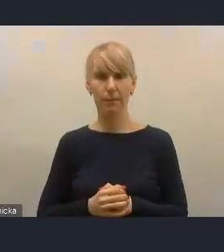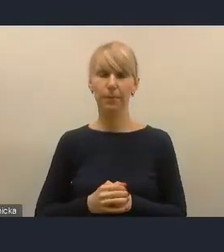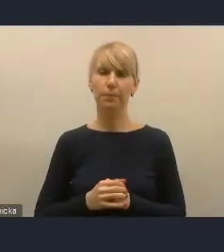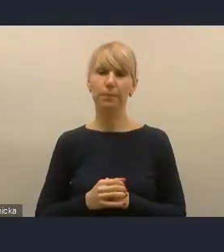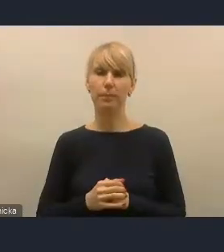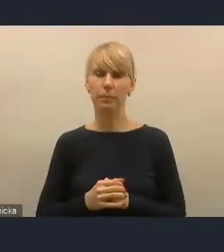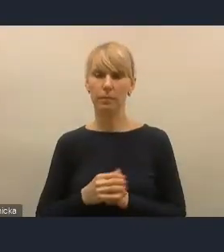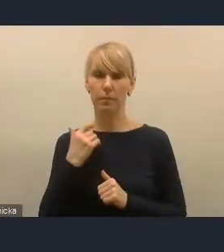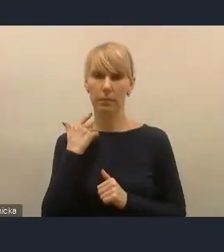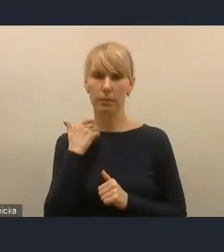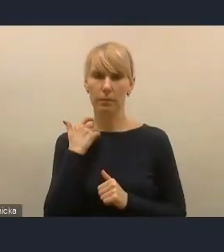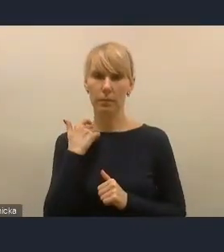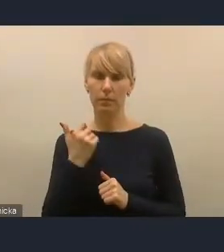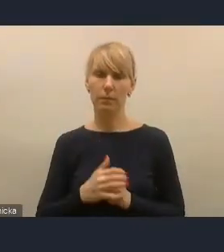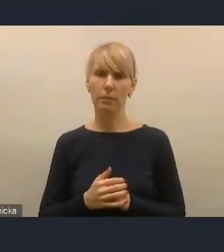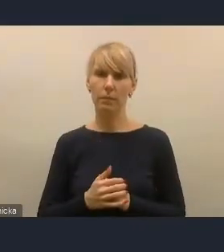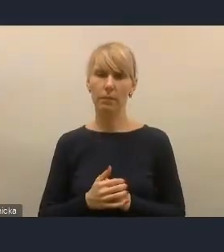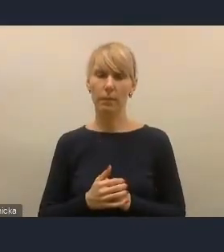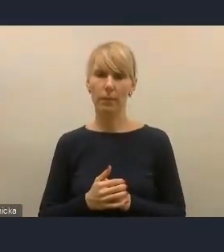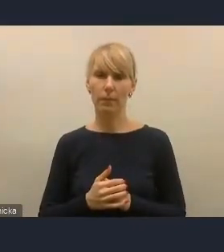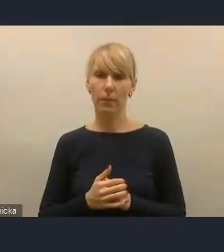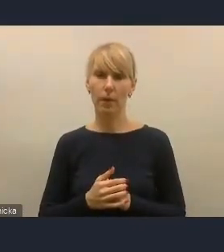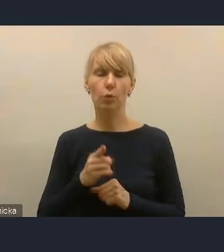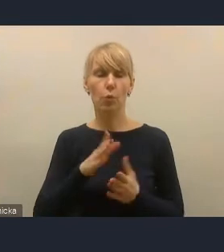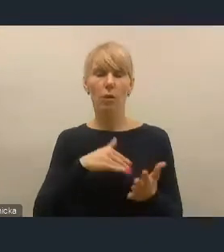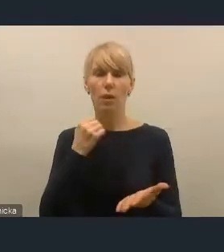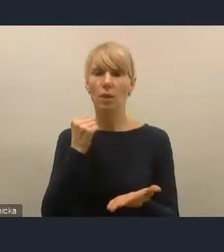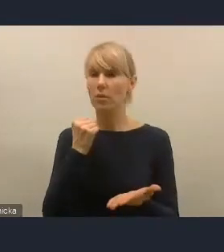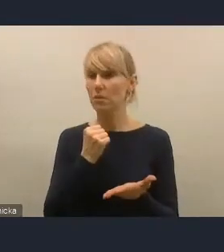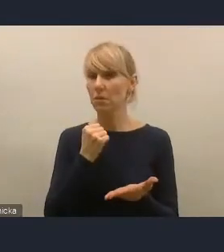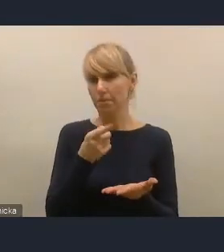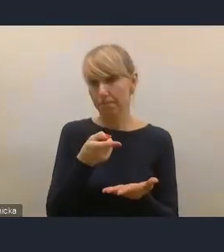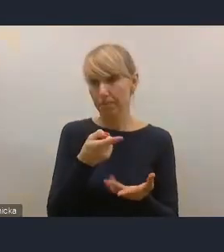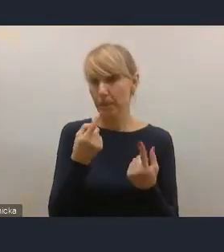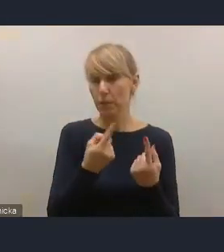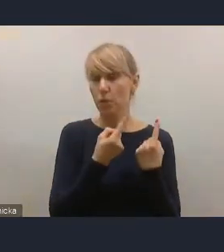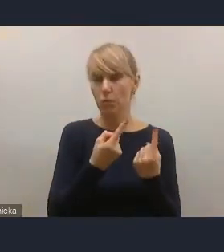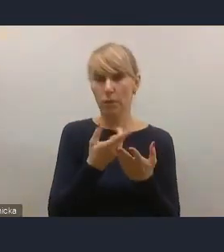I to jest na pewno rzecz, która jest bardzo pozytywna. Pozytywne jest również to i trzymamy za to w dużym stopniu kciuki,